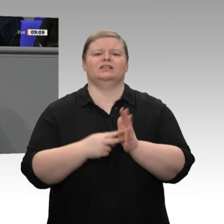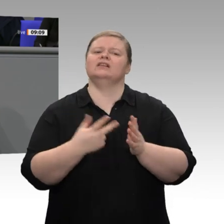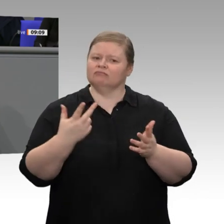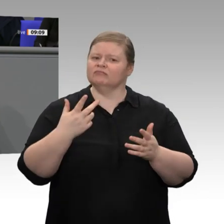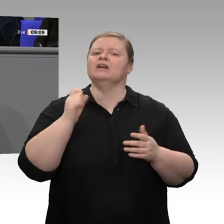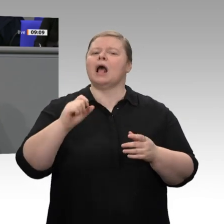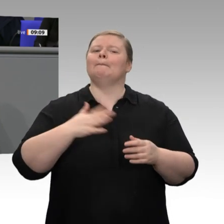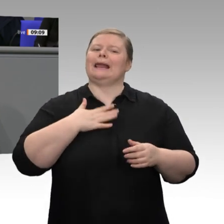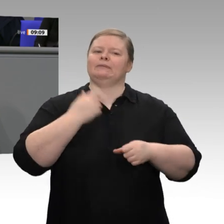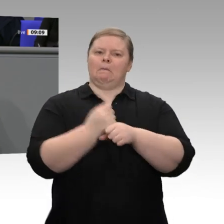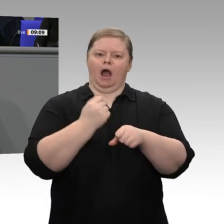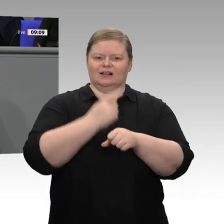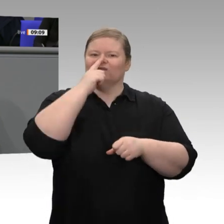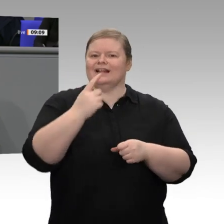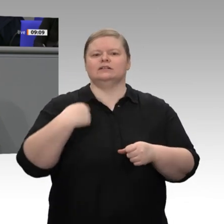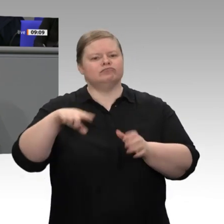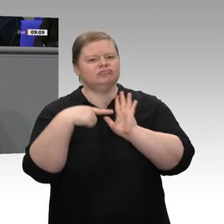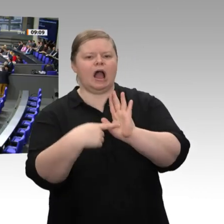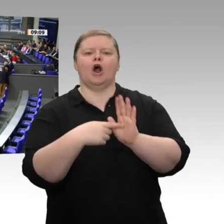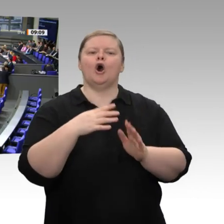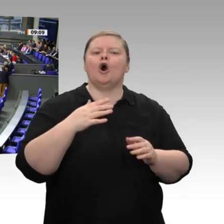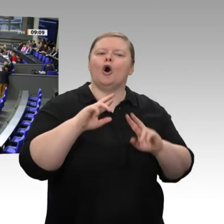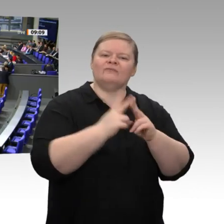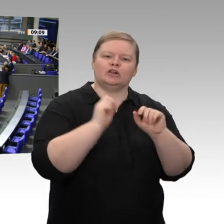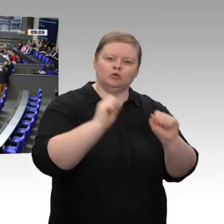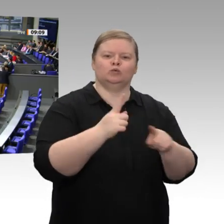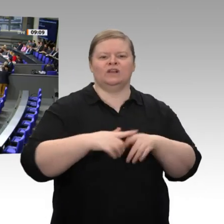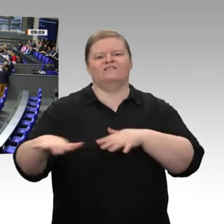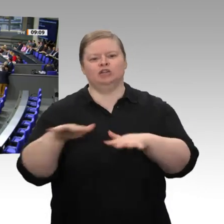wenn wir deutlich machen können, dass wir die Wettbewerbsfähigkeit erhalten. Deshalb